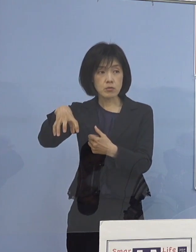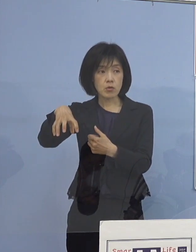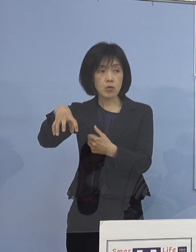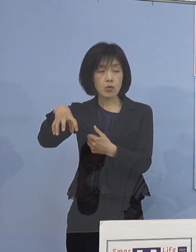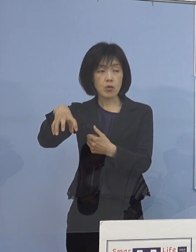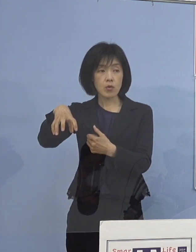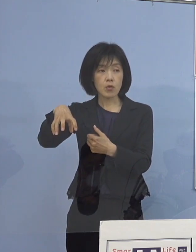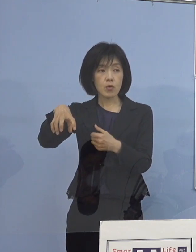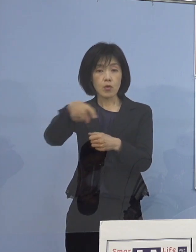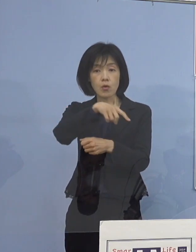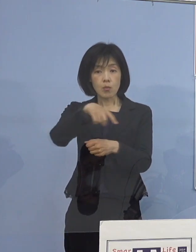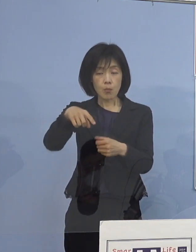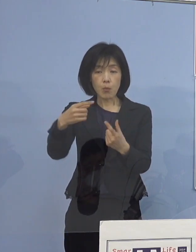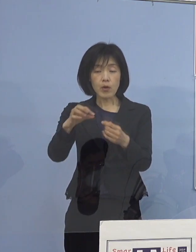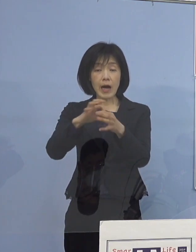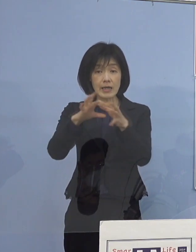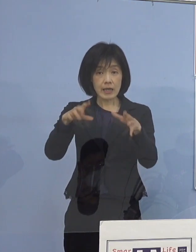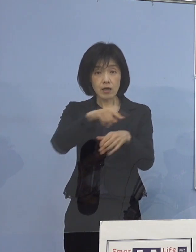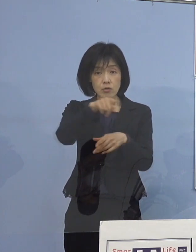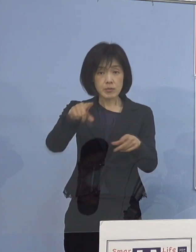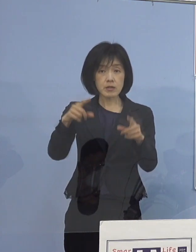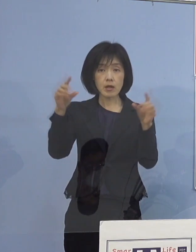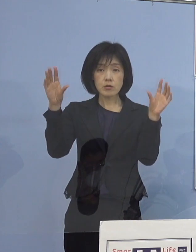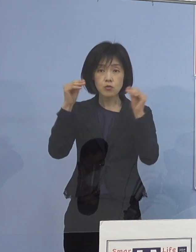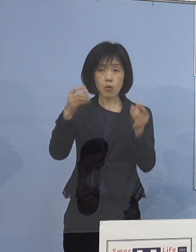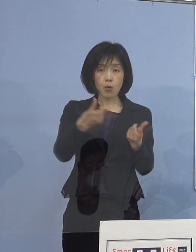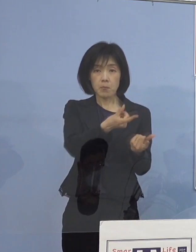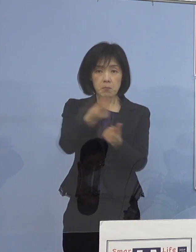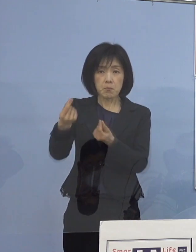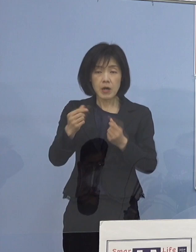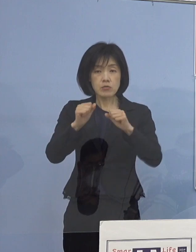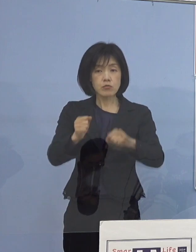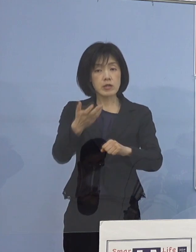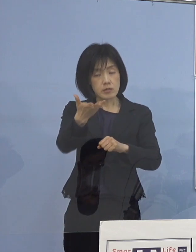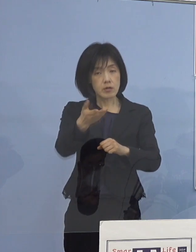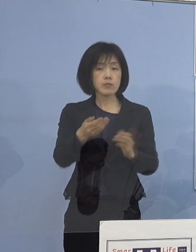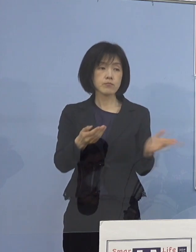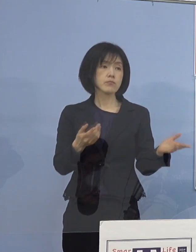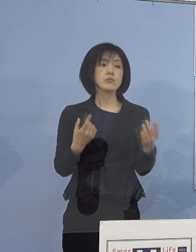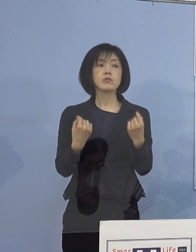共有するという理解でよろしいですか （知事） そうです、既に発表させていただいておりますが